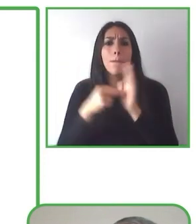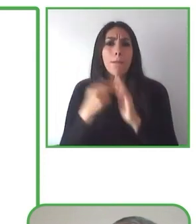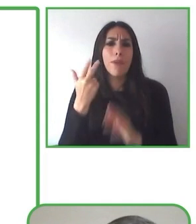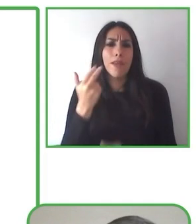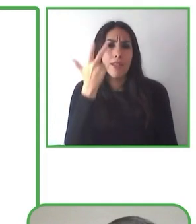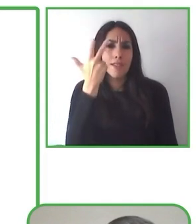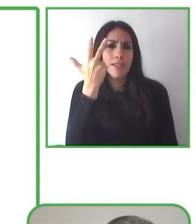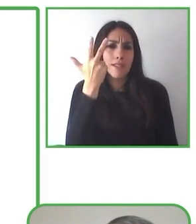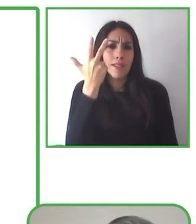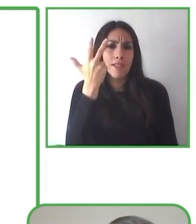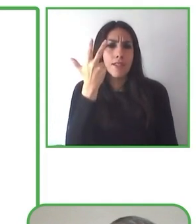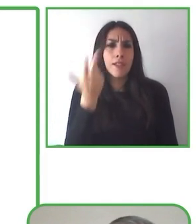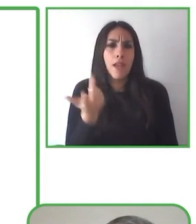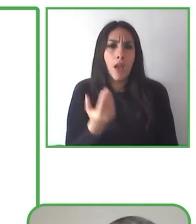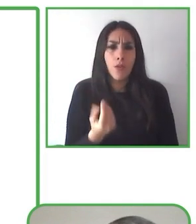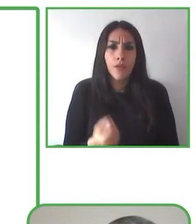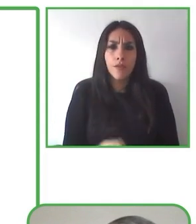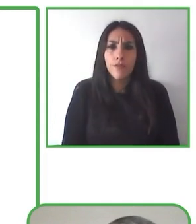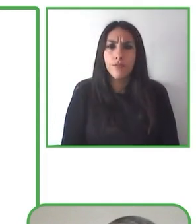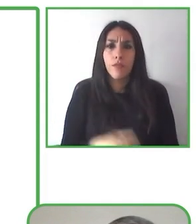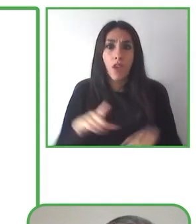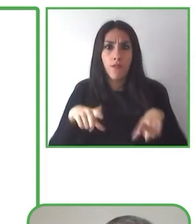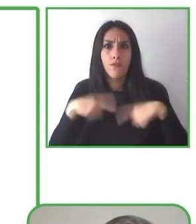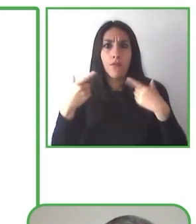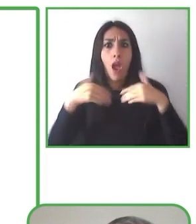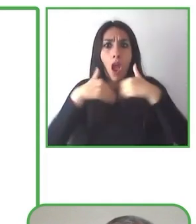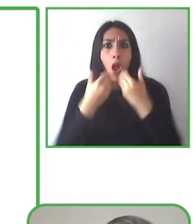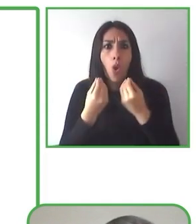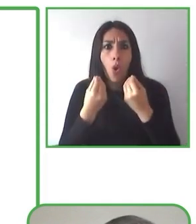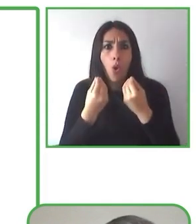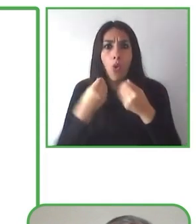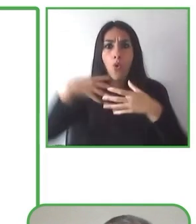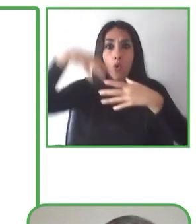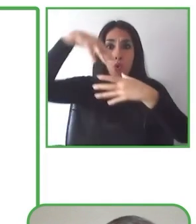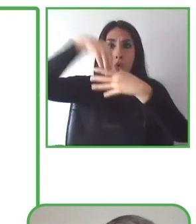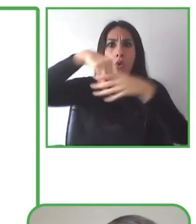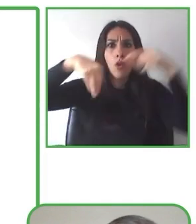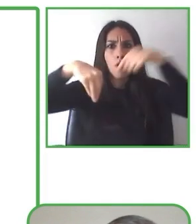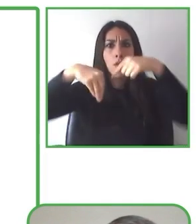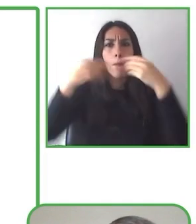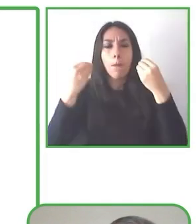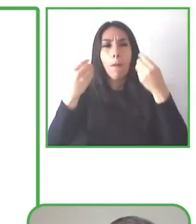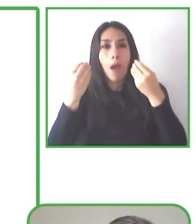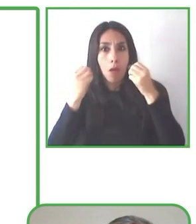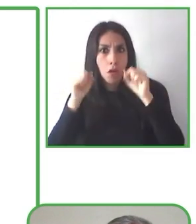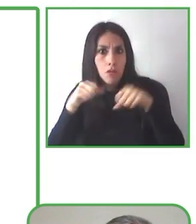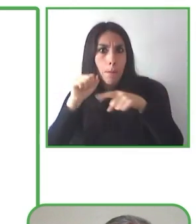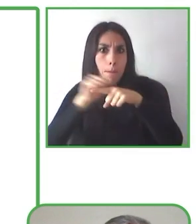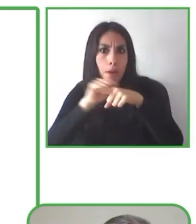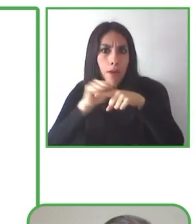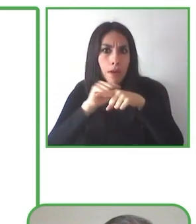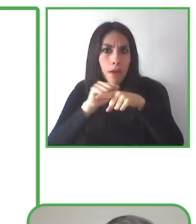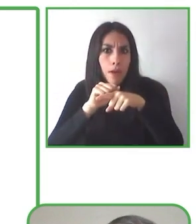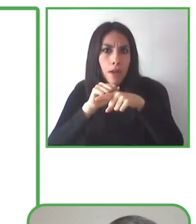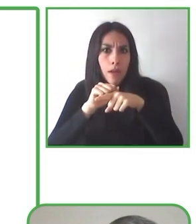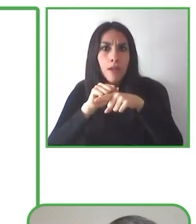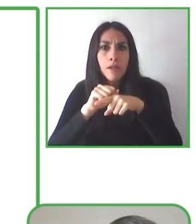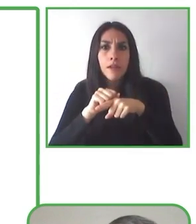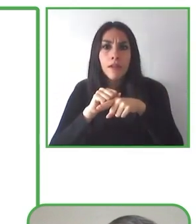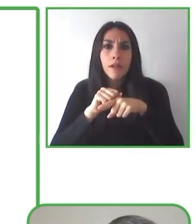Uno de nuestros guías, que ustedes ven en el centro de la foto, su nombre es Eugenio